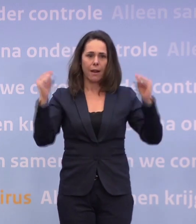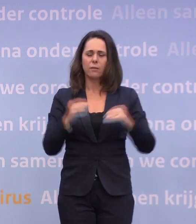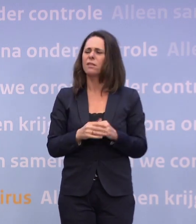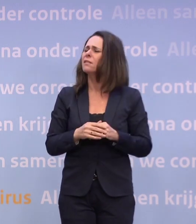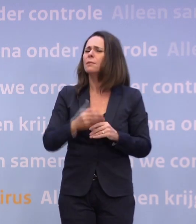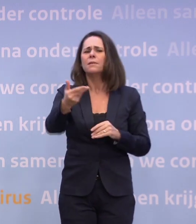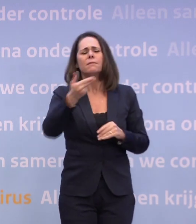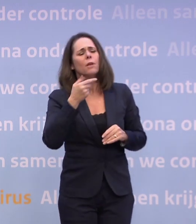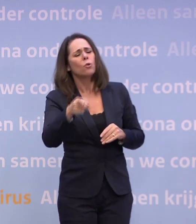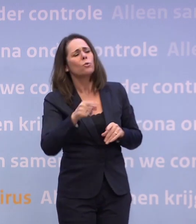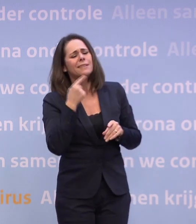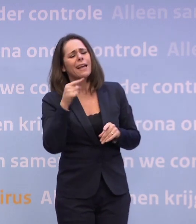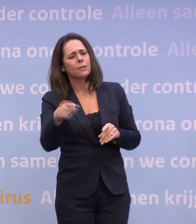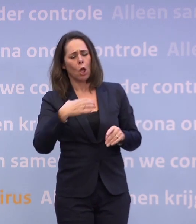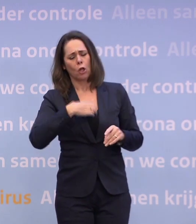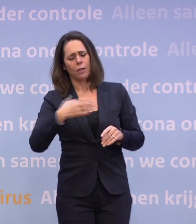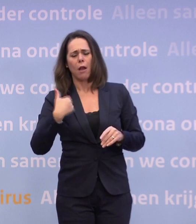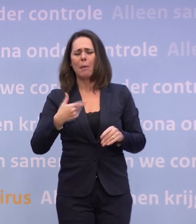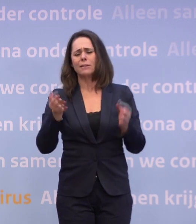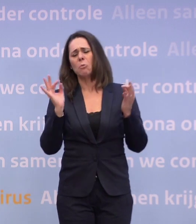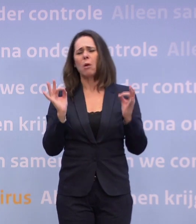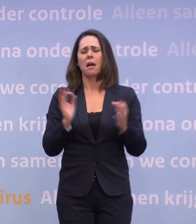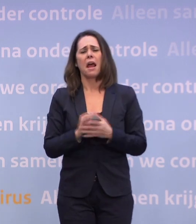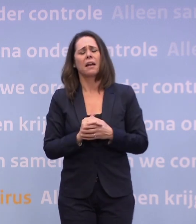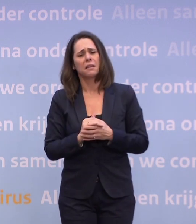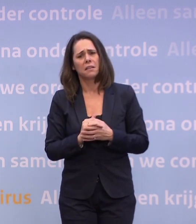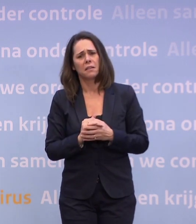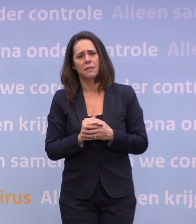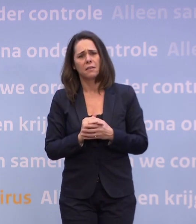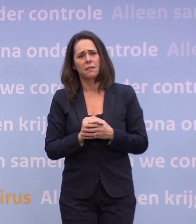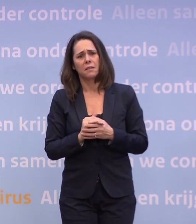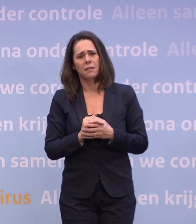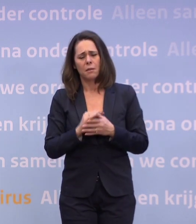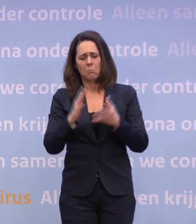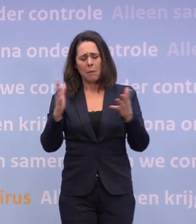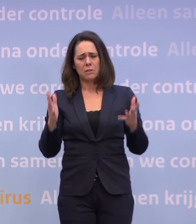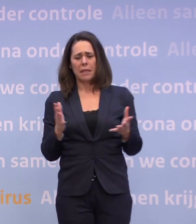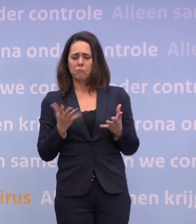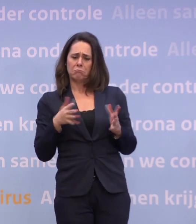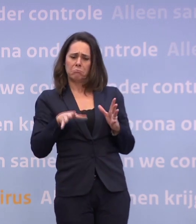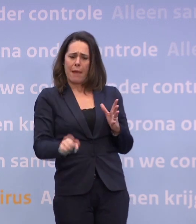Dat dit zo belangrijk is. Kunt u niet uiteindelijk constateren... ...dat de geest misschien uit de fles is. Dat mensen denken: wat die De Jonge...